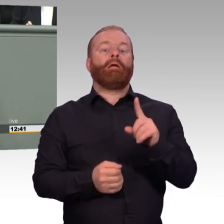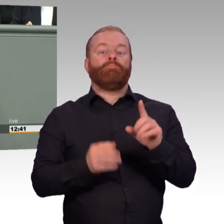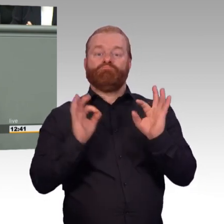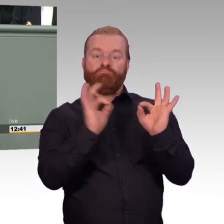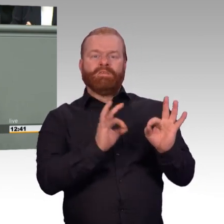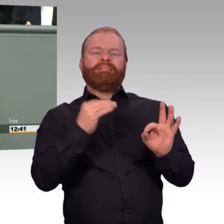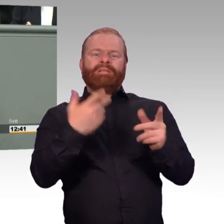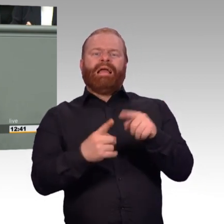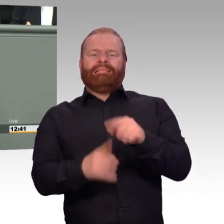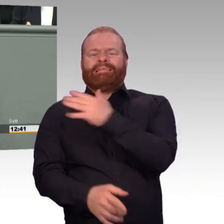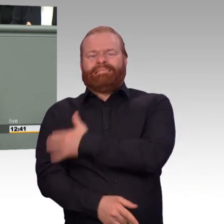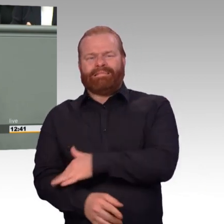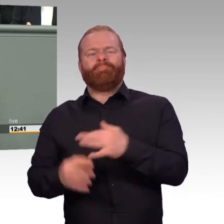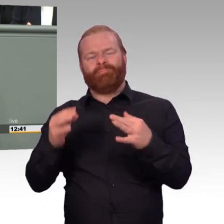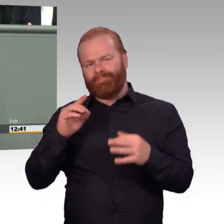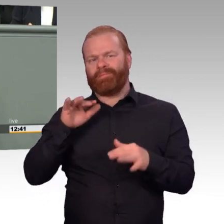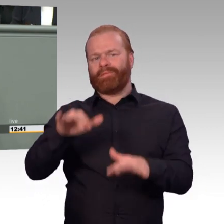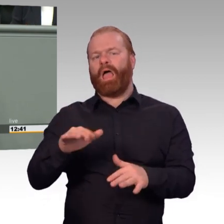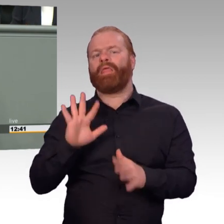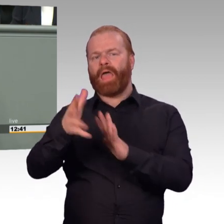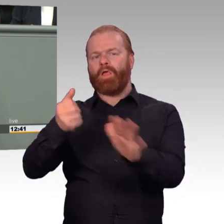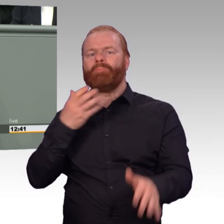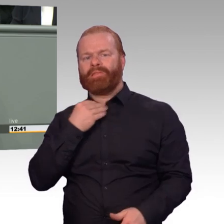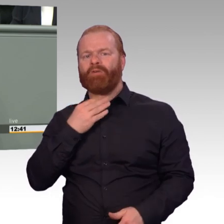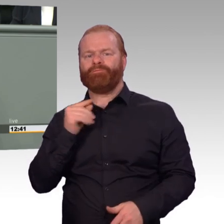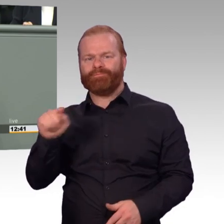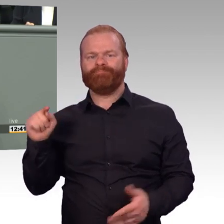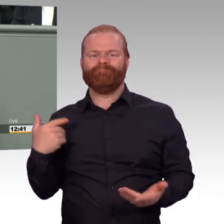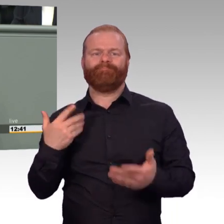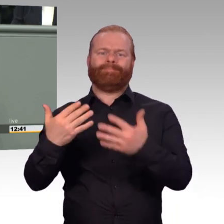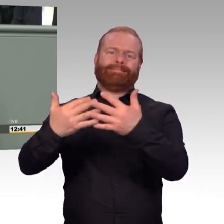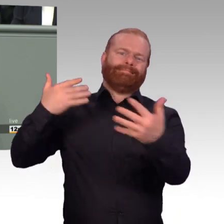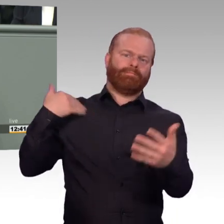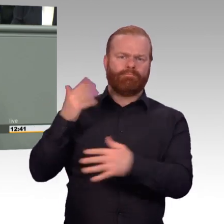Die Aufgaben des psychologischen Dienstes, so habe ich es immer verstanden